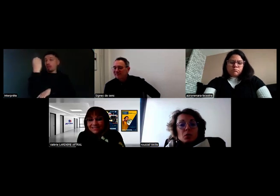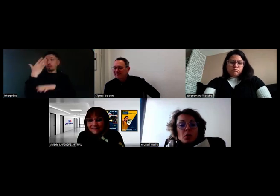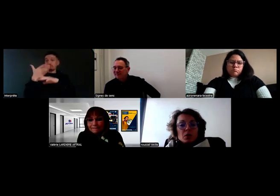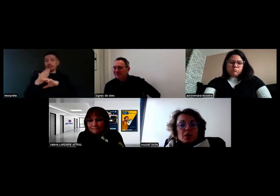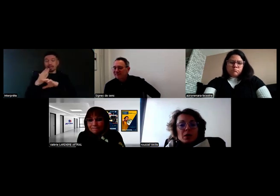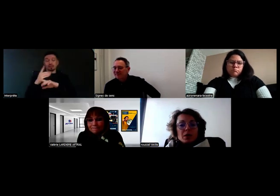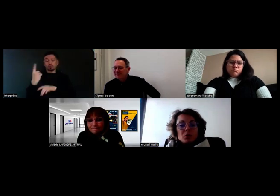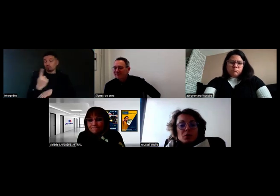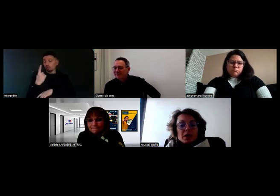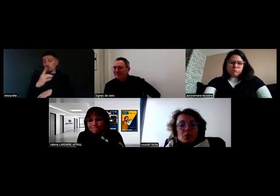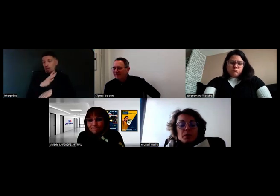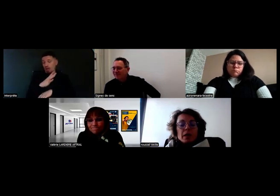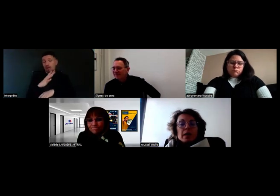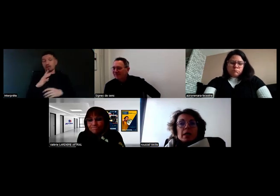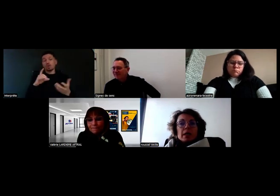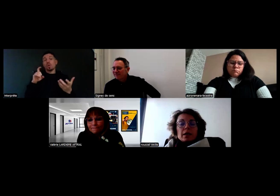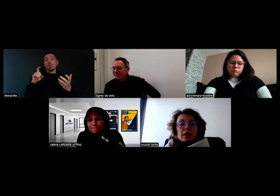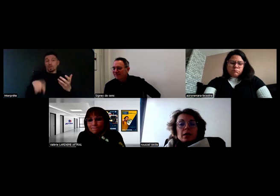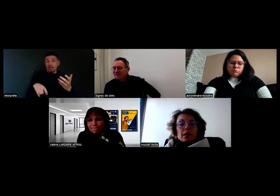donc ça doit être une obligation.